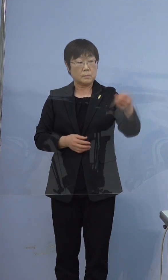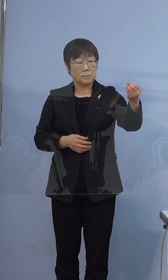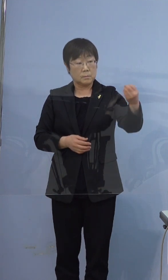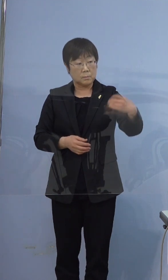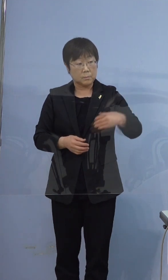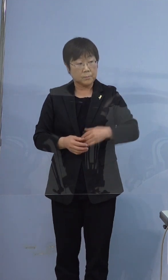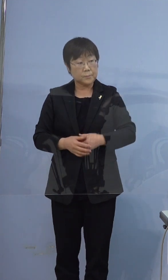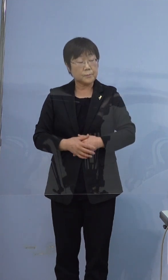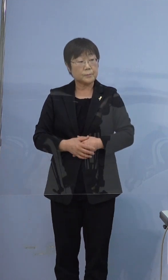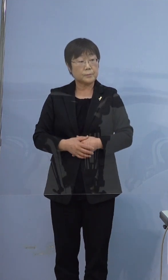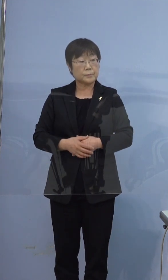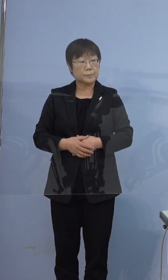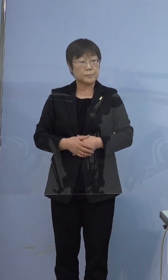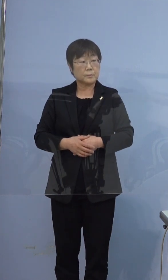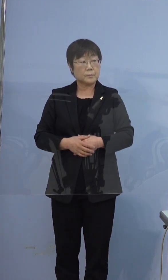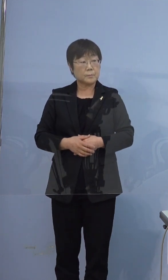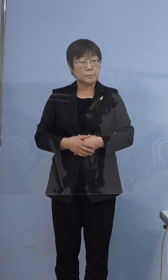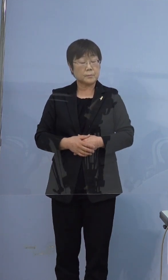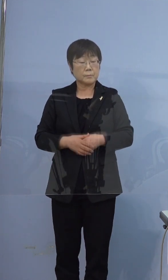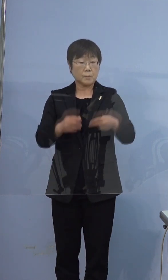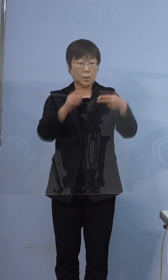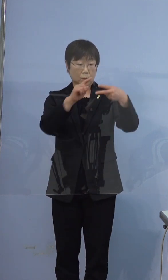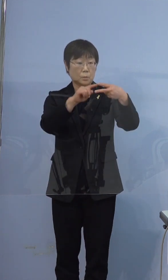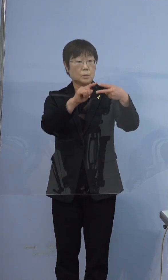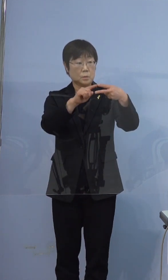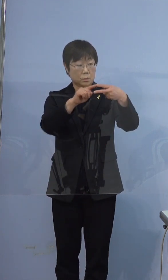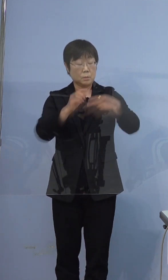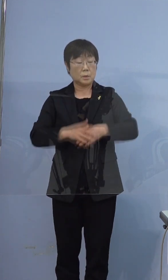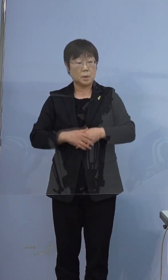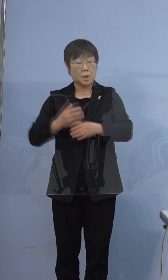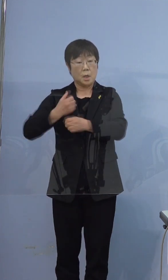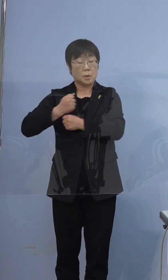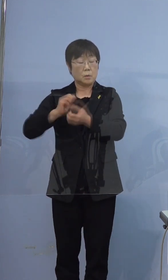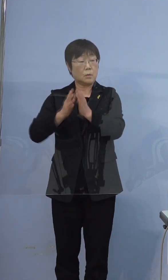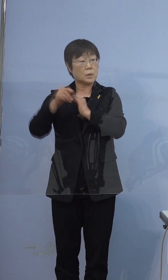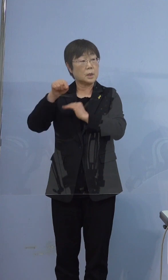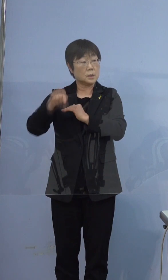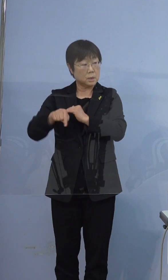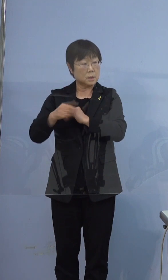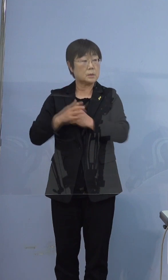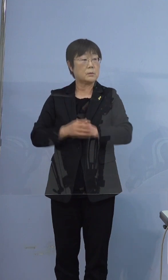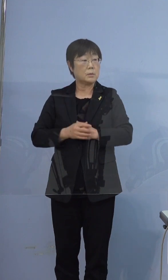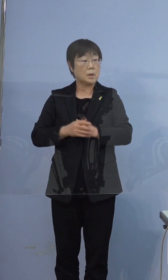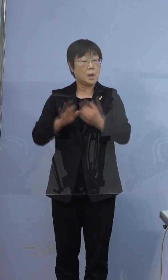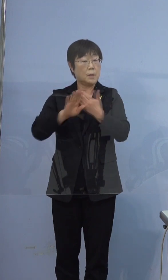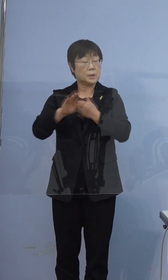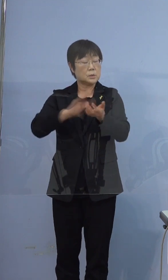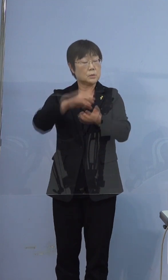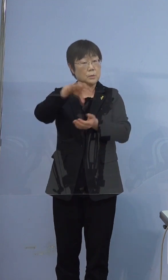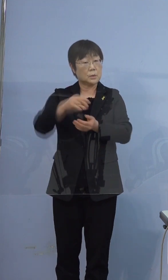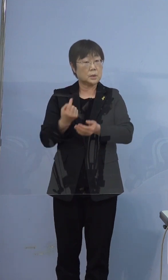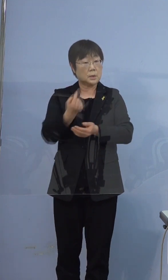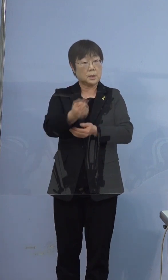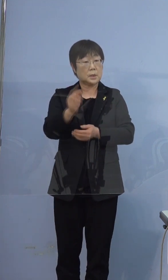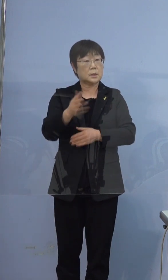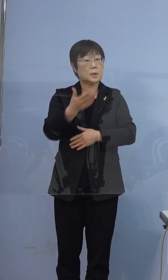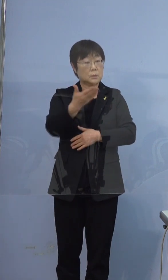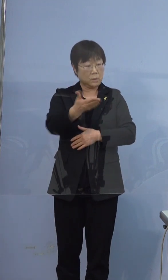396例目の方は兵庫県内でも 別の医療機関には行かれていないということですか